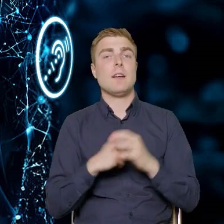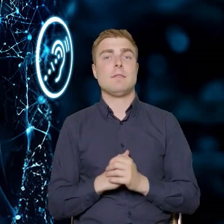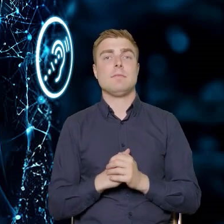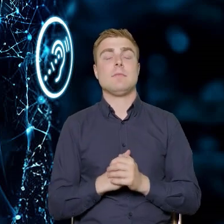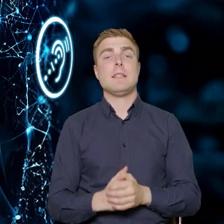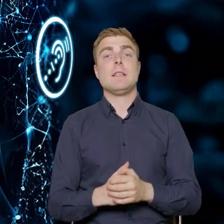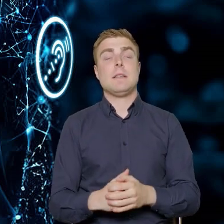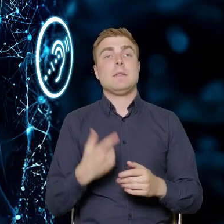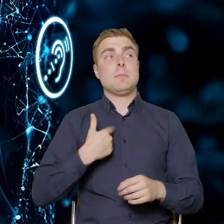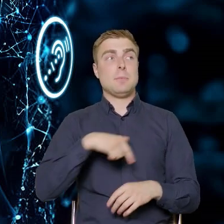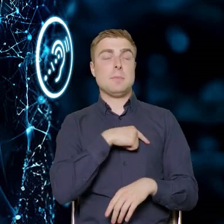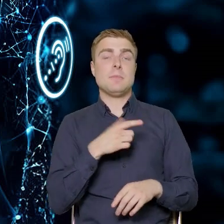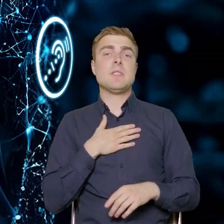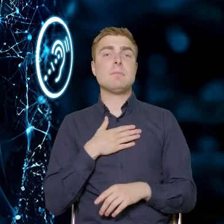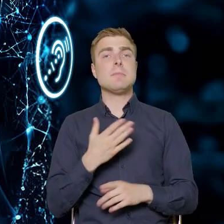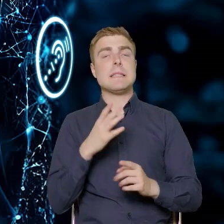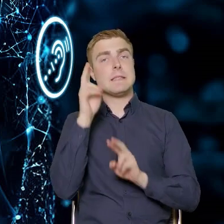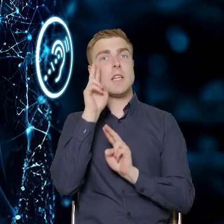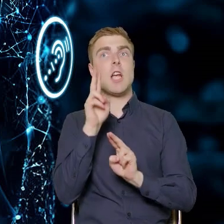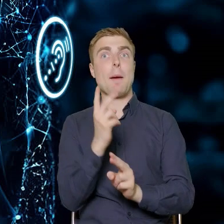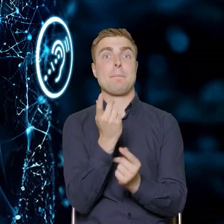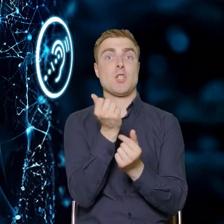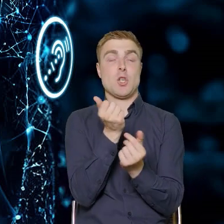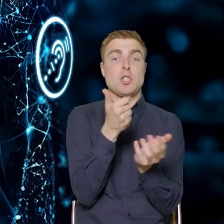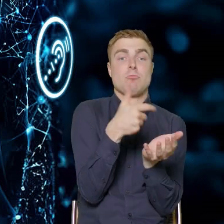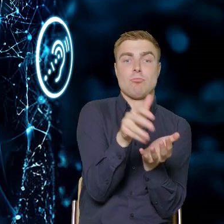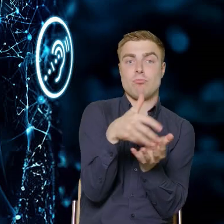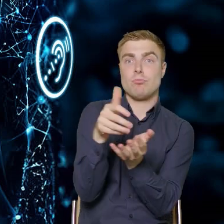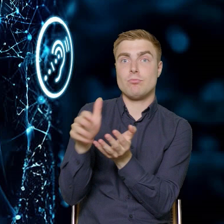Mamy nadzieję, że te pieniądze zostaną wydane w sposób pozytywny.